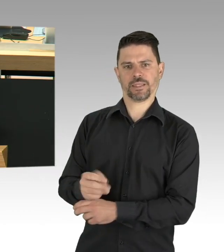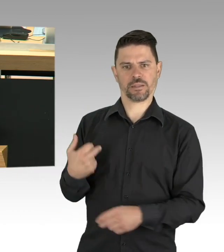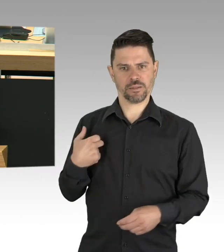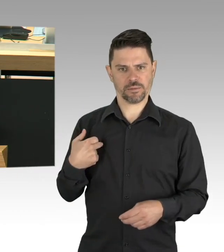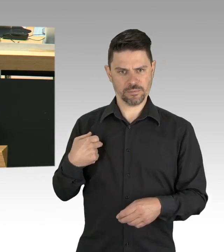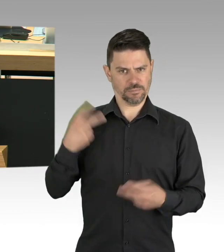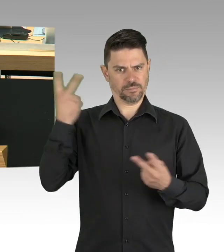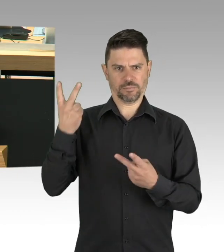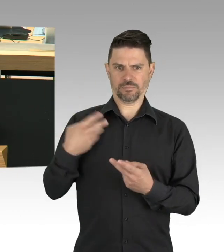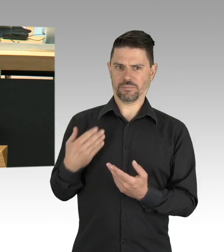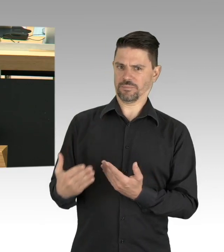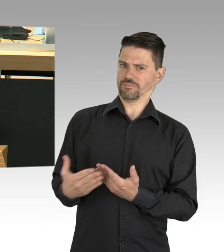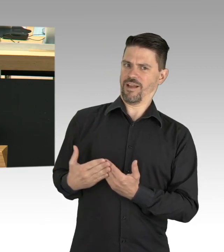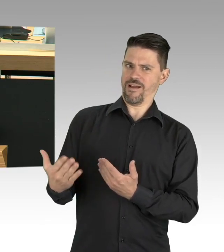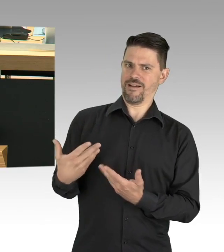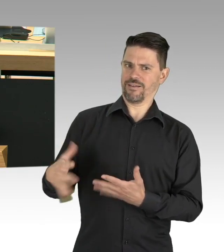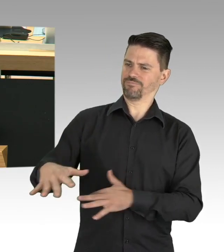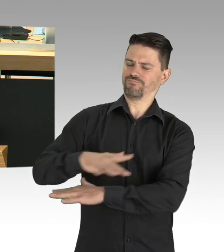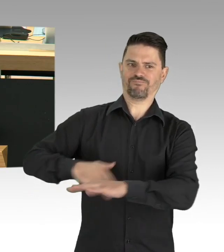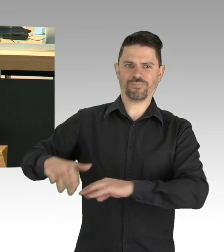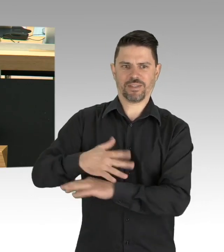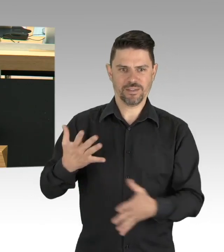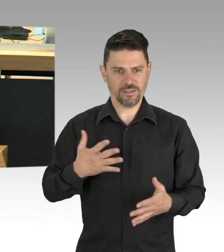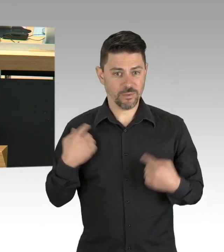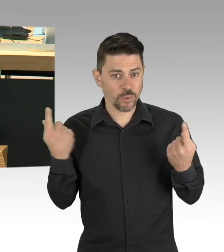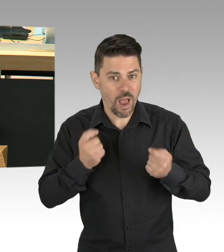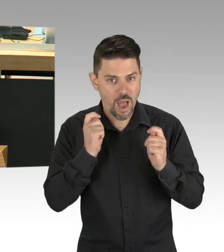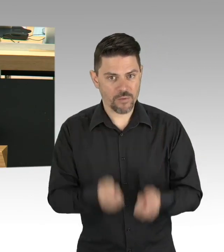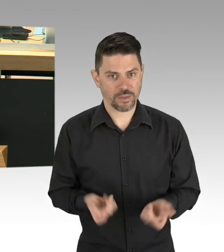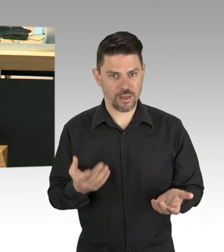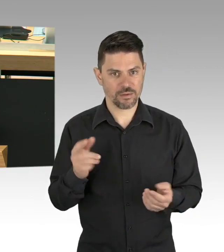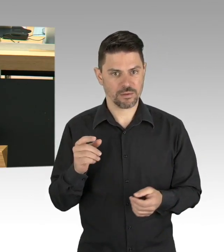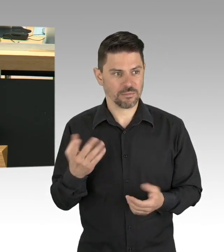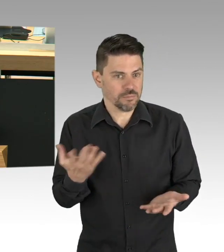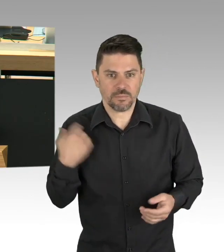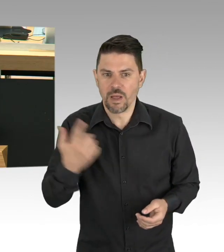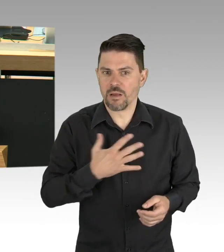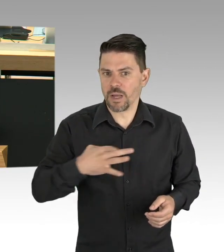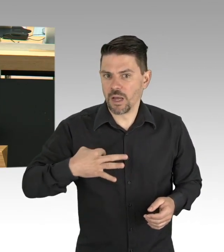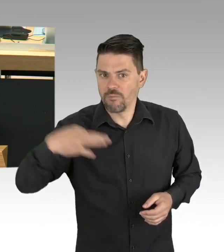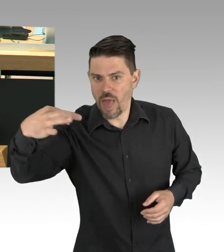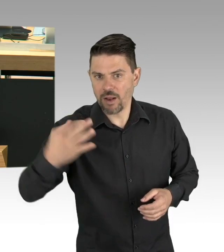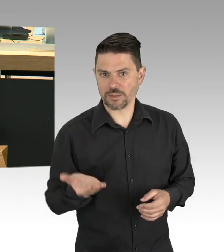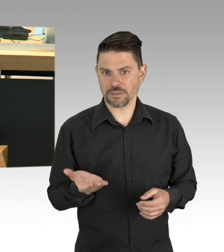und Hotellerie erarbeiten lassen? Sind Sie darauf vorbereitet, diesen Infektionsschutzplan